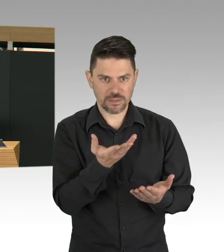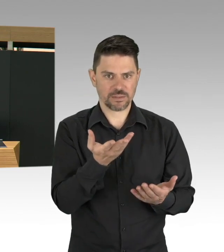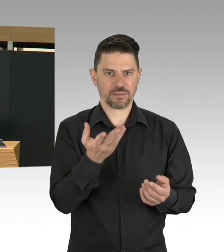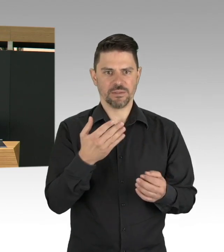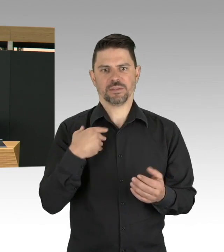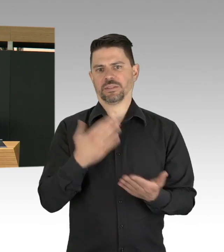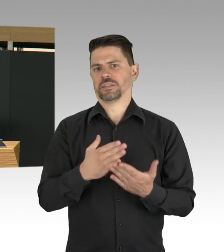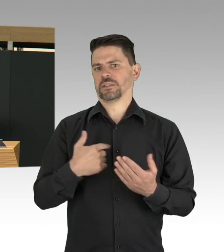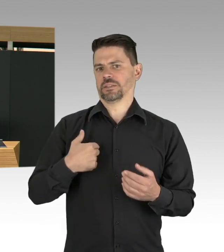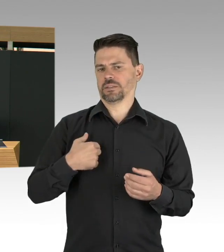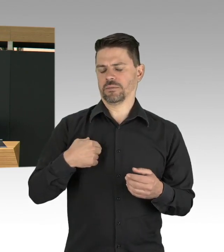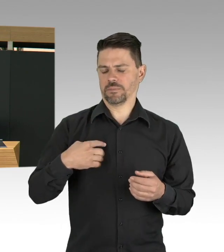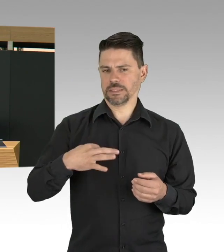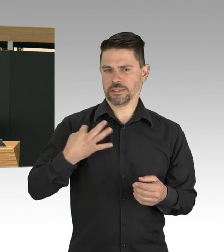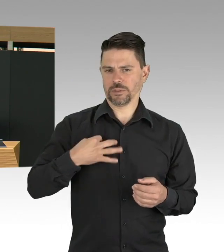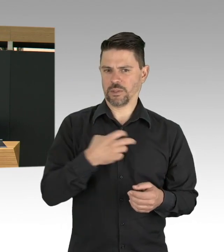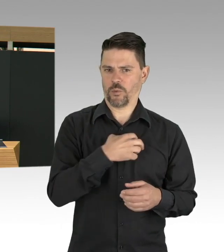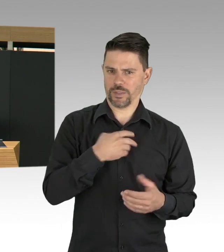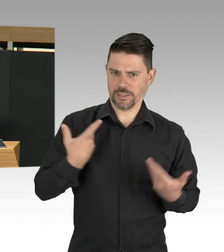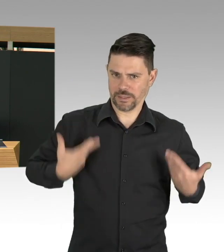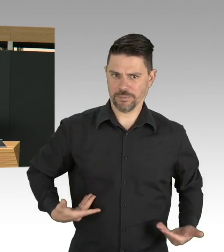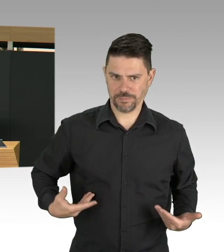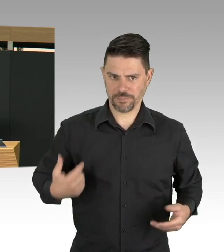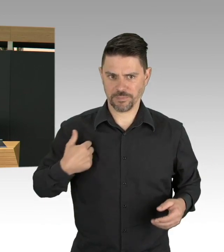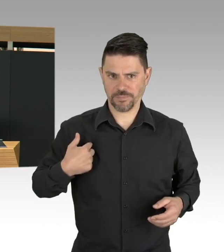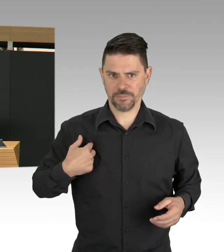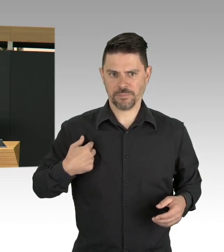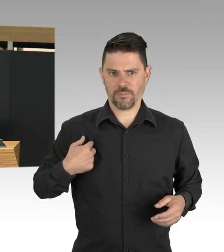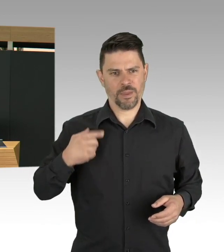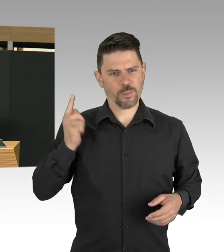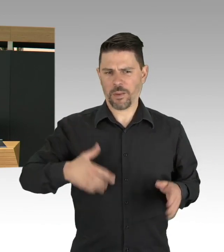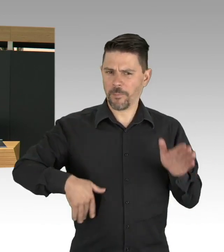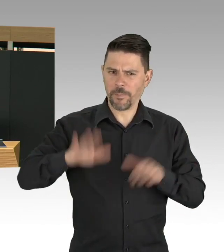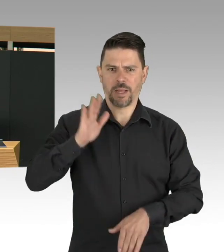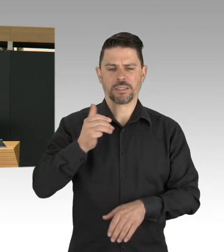Bisher war das Testen auf medizinische Indikation, man muss ein Verdachtsfall sein, man muss Symptome haben